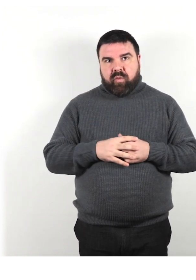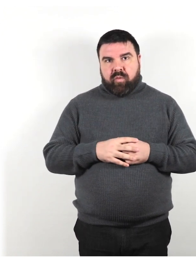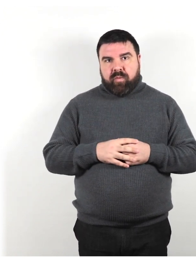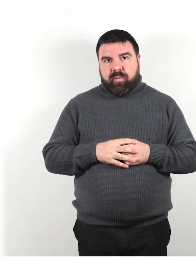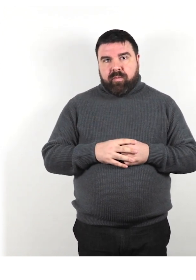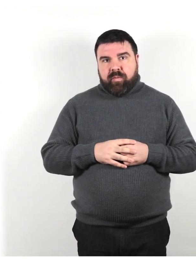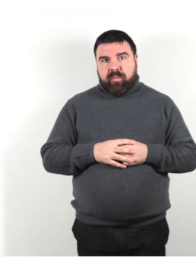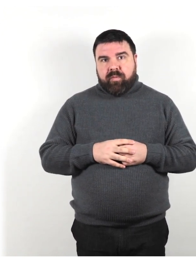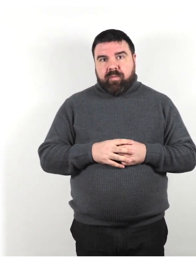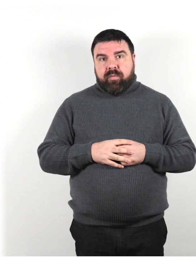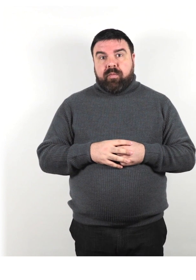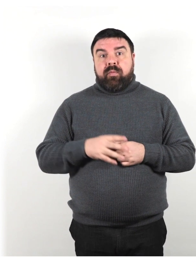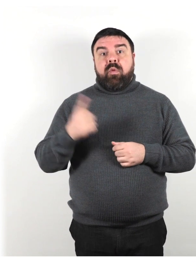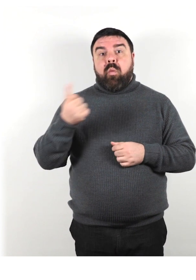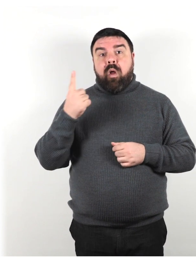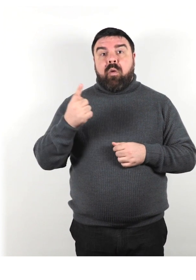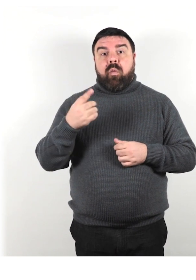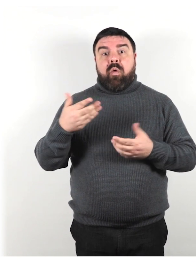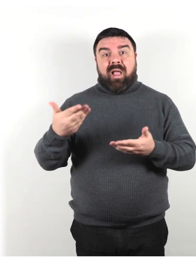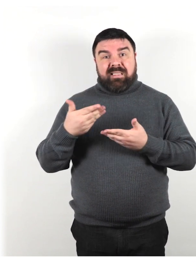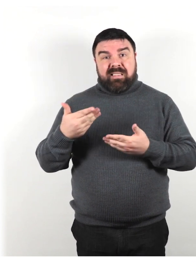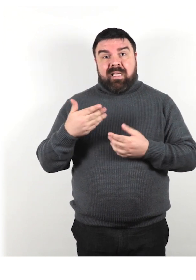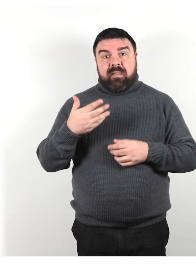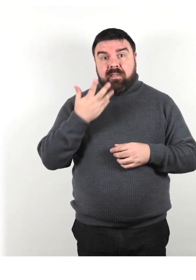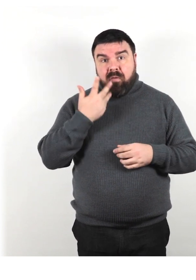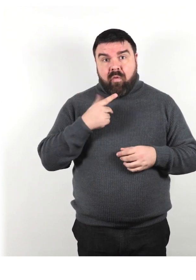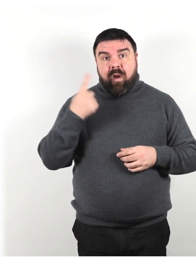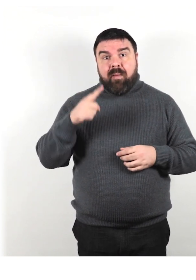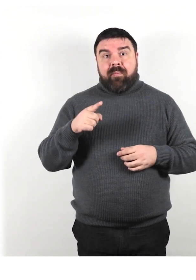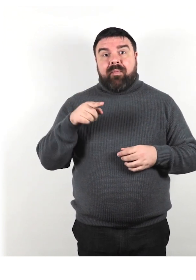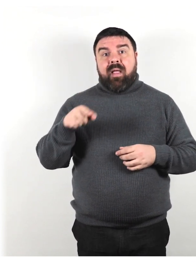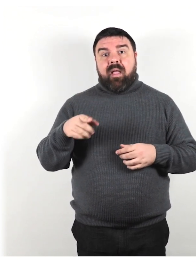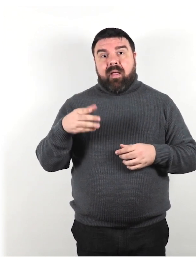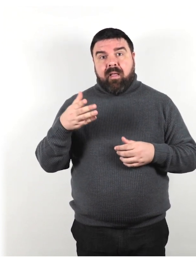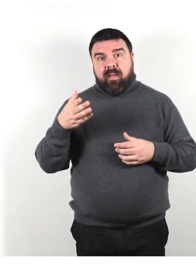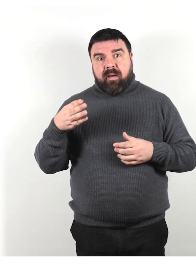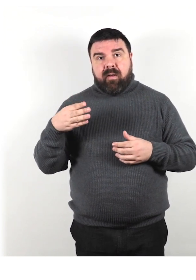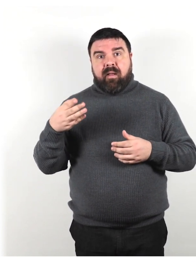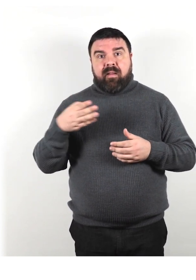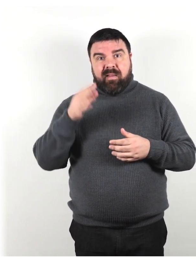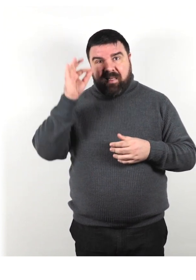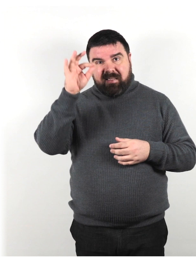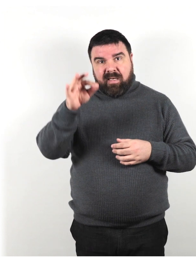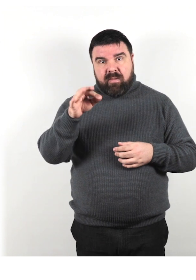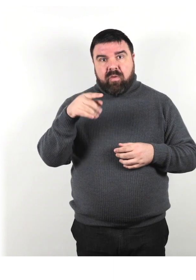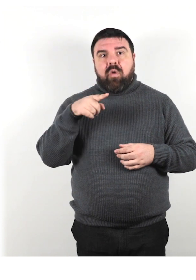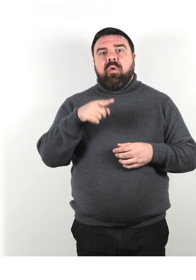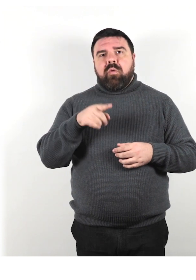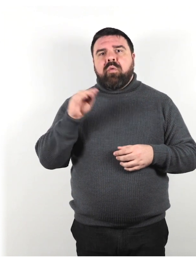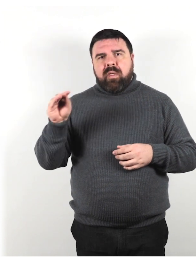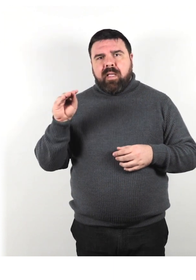Se qualcuno vuole assistenza per raggiungere una destinazione, chiedigli cosa puoi fare per essere il più utile possibile.